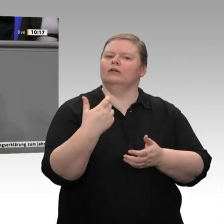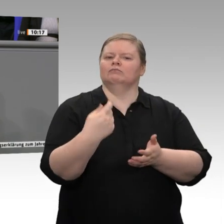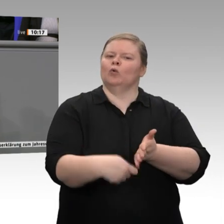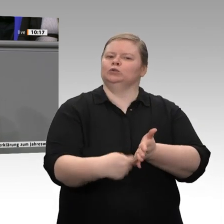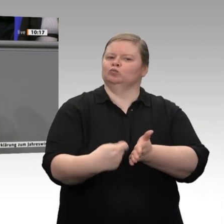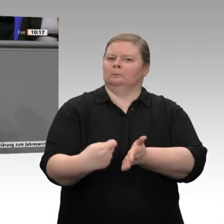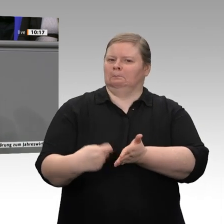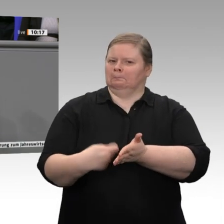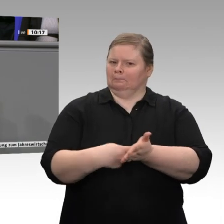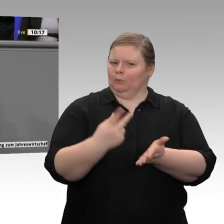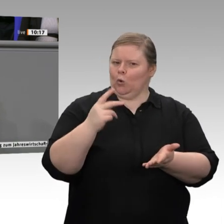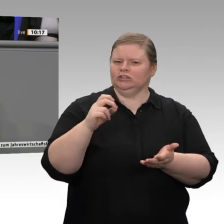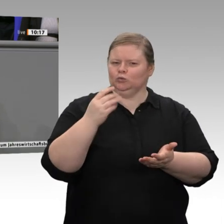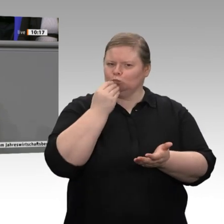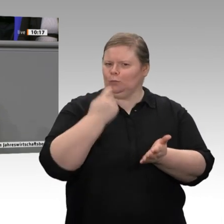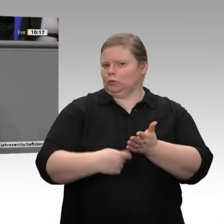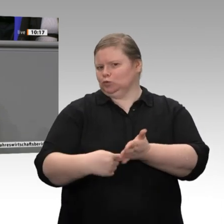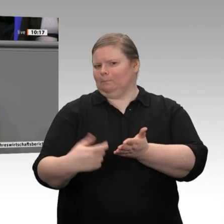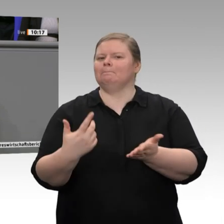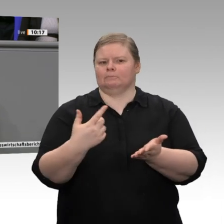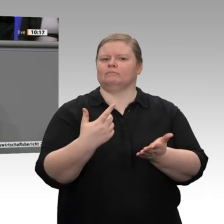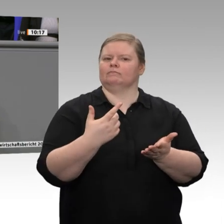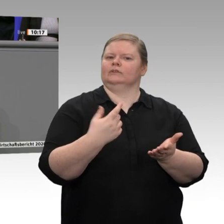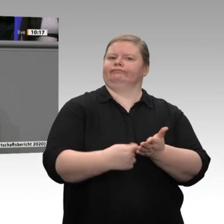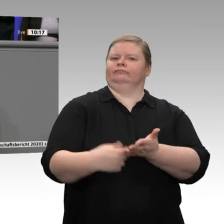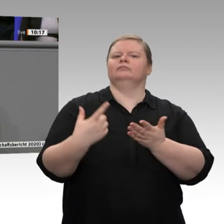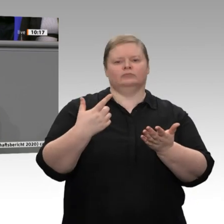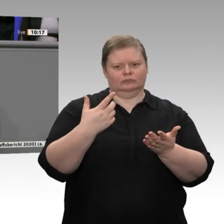Feindbild. An dieser Stelle sage ich meinen herzlichen Dank an all diese fleißigen